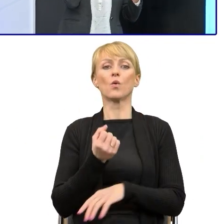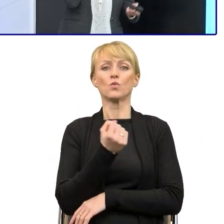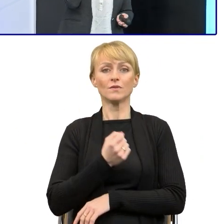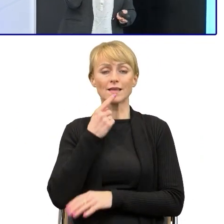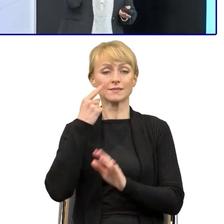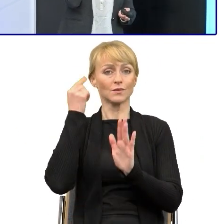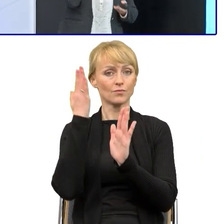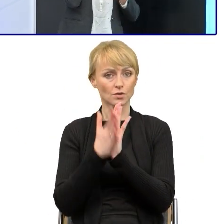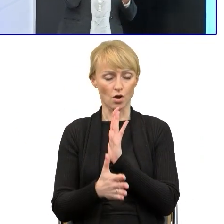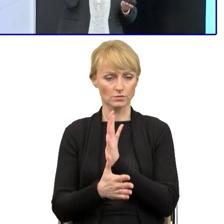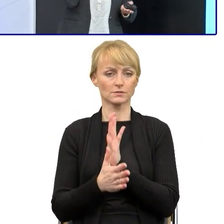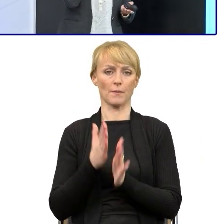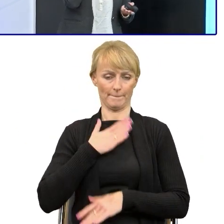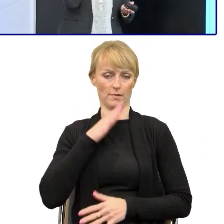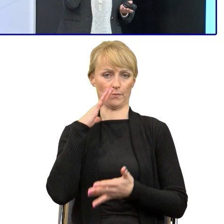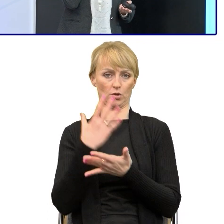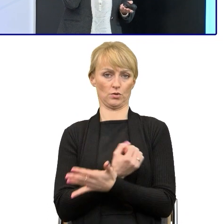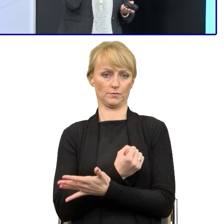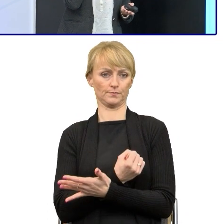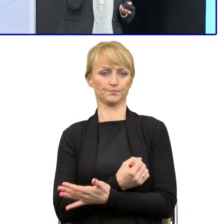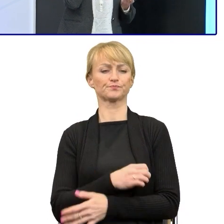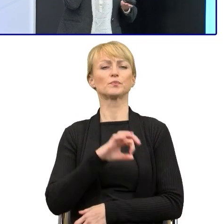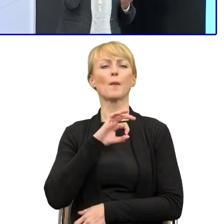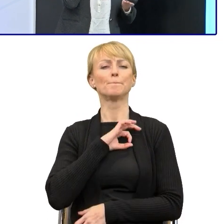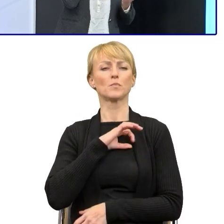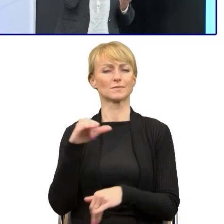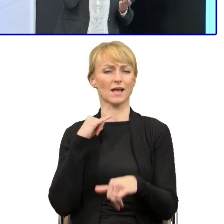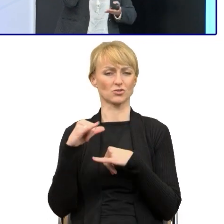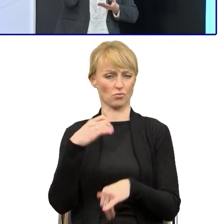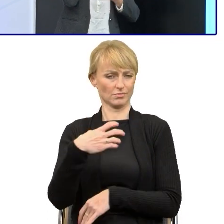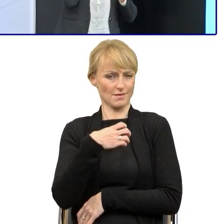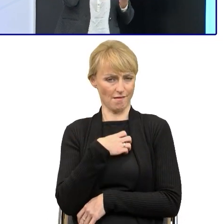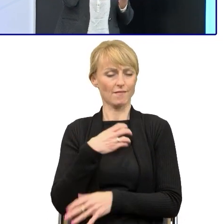bo moja dyrekcja była za tym, żeby upraszczać, właśnie dlatego, że przekonało ją to,